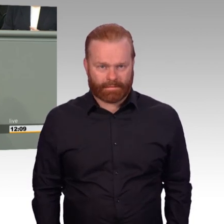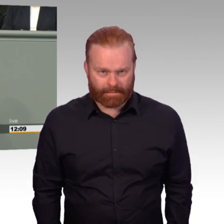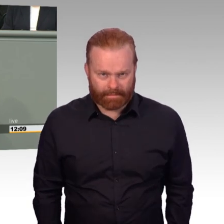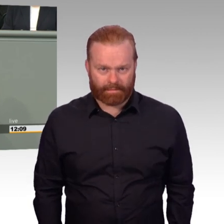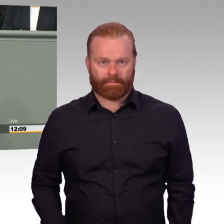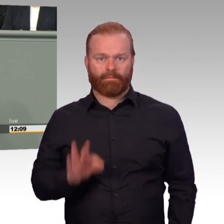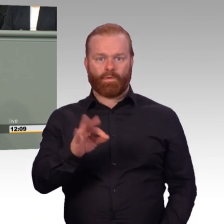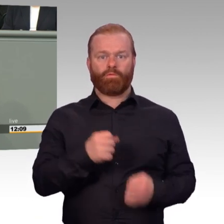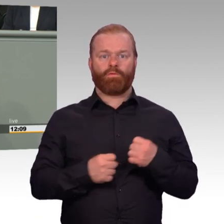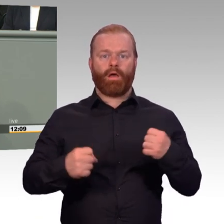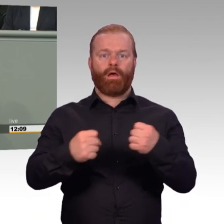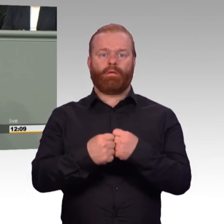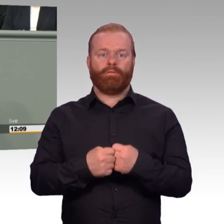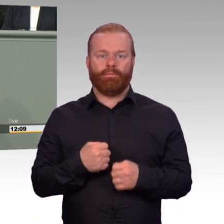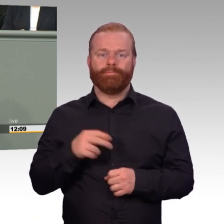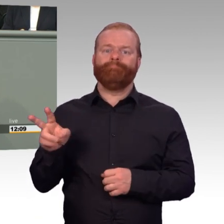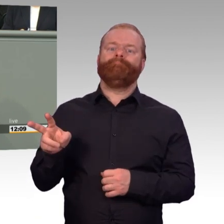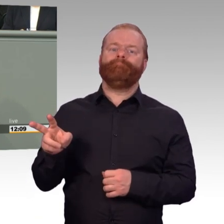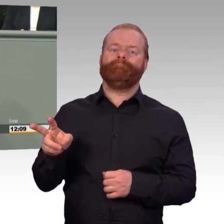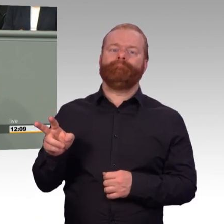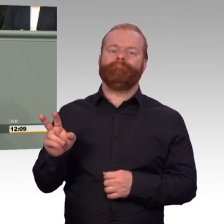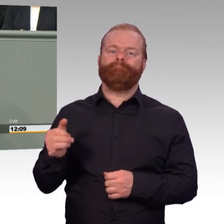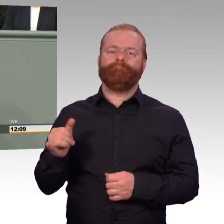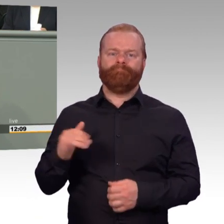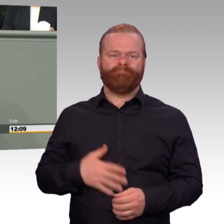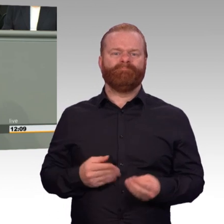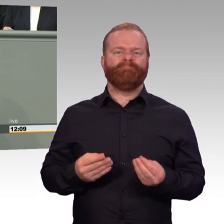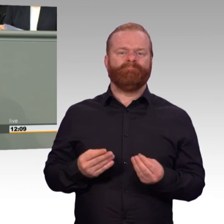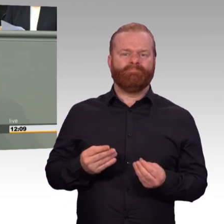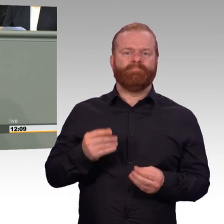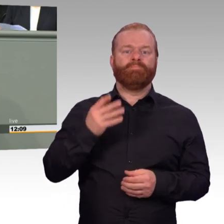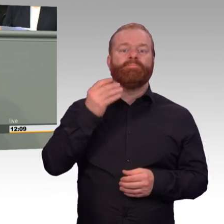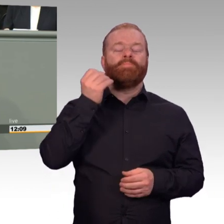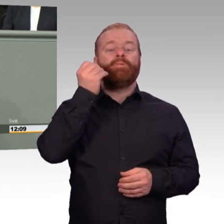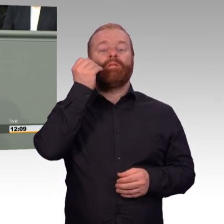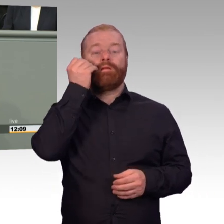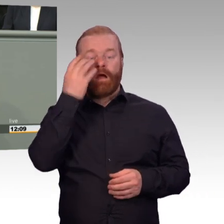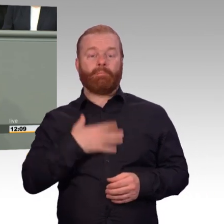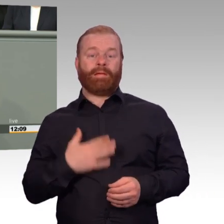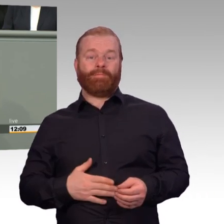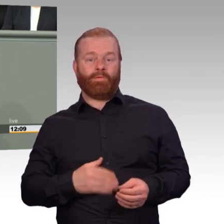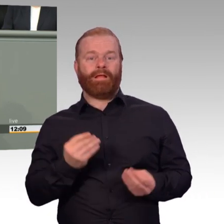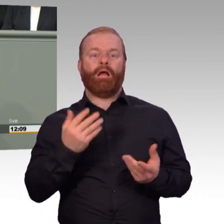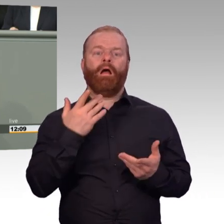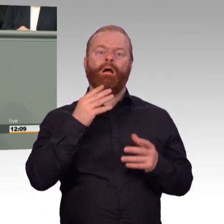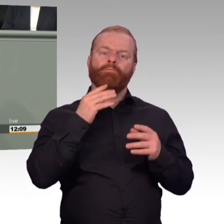wie bei Beschäftigten in der Industrie.“ Soldatinnen und Soldaten verstehen schon den Unterschied zwischen Arbeit und Dienst und orientieren sich auch daran.